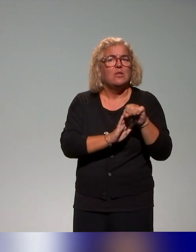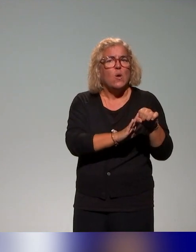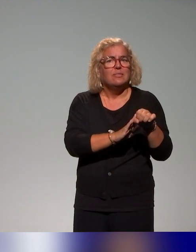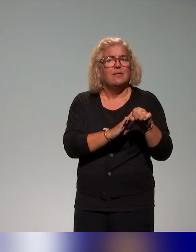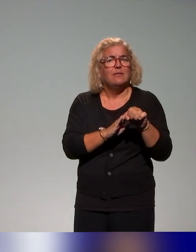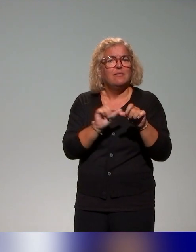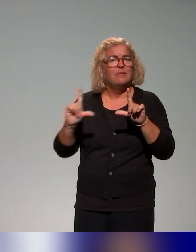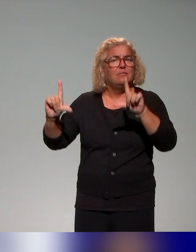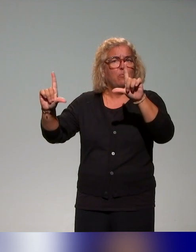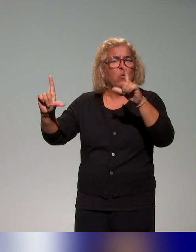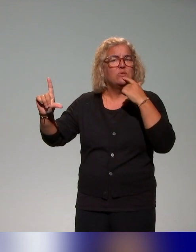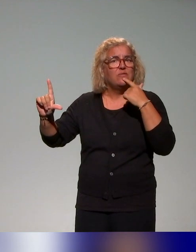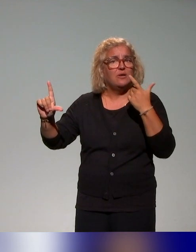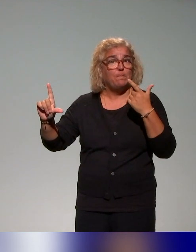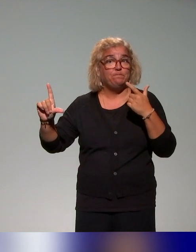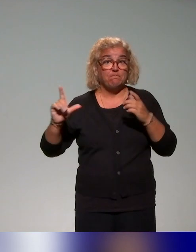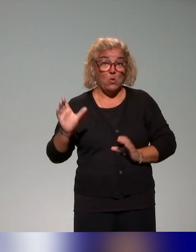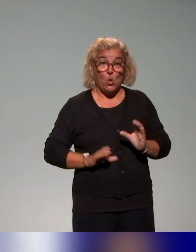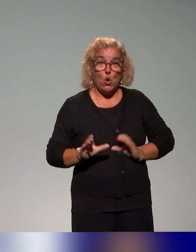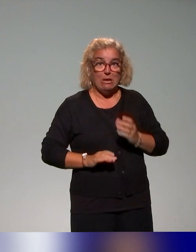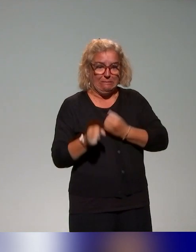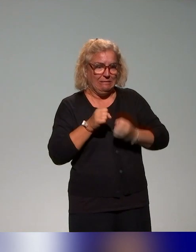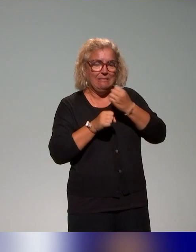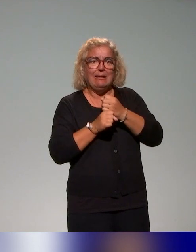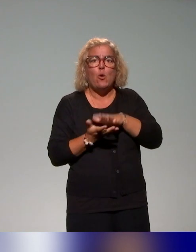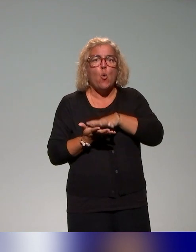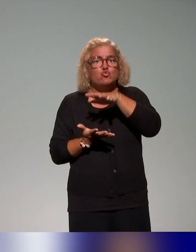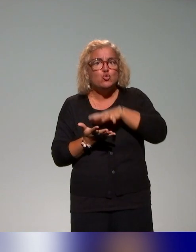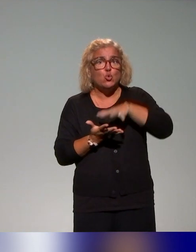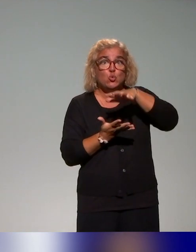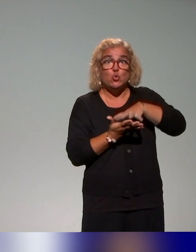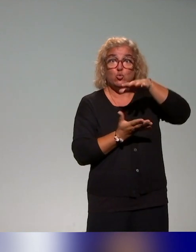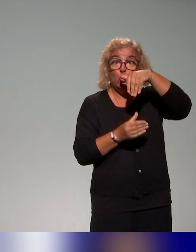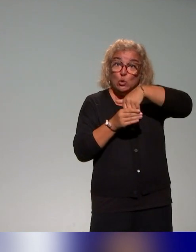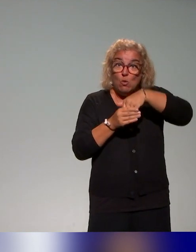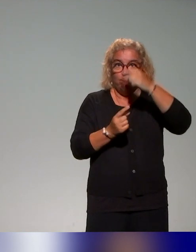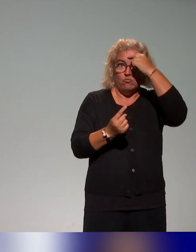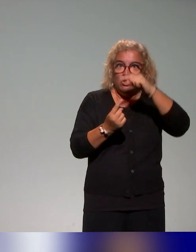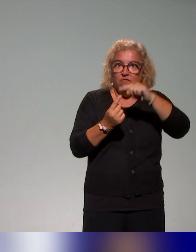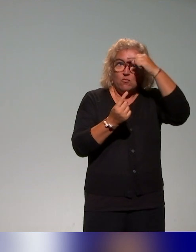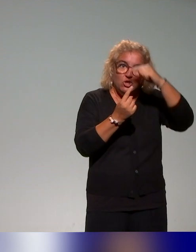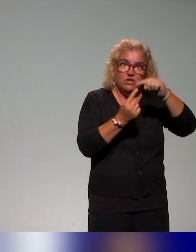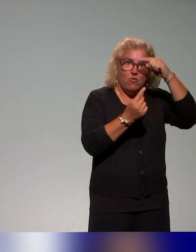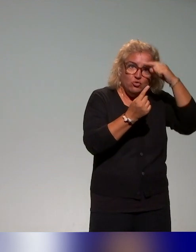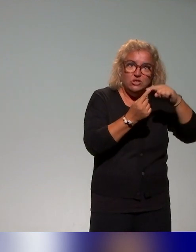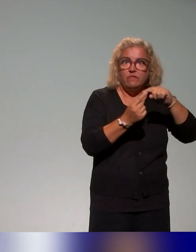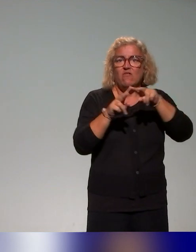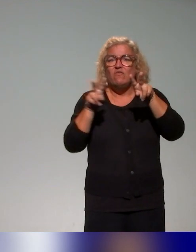les collègues ont co-construit justement un ensemble de ressources, avec des objectifs, donc des fiches ou sous différents formats,